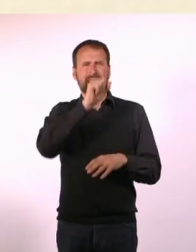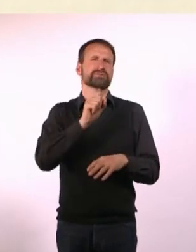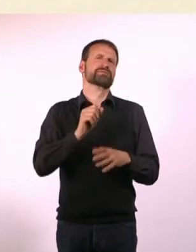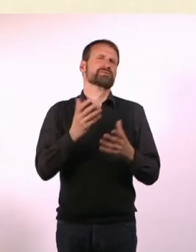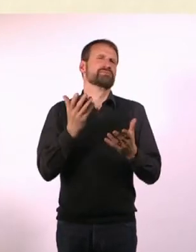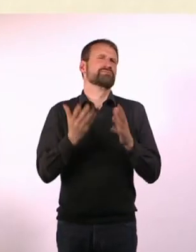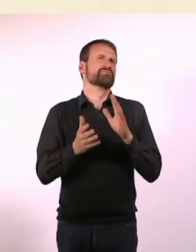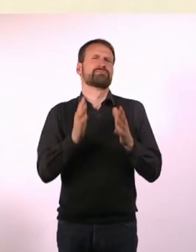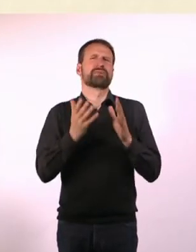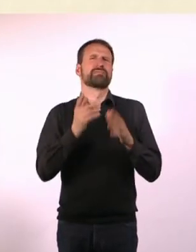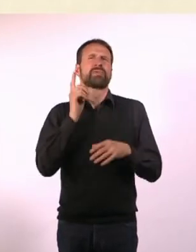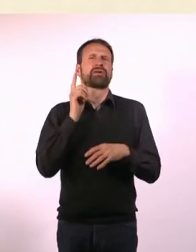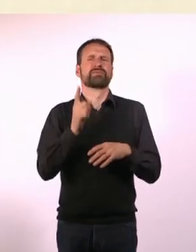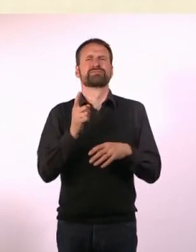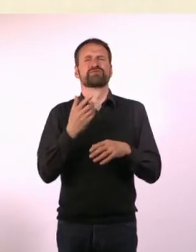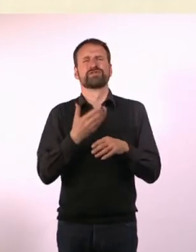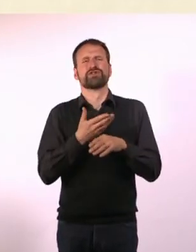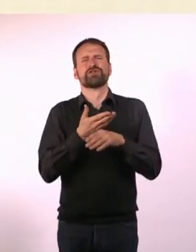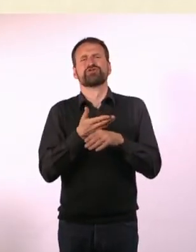Gar nicht. Außer Nachts mal. Zum Einkaufen.